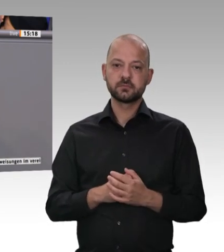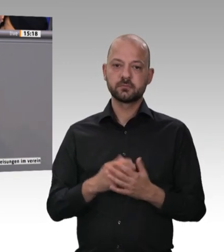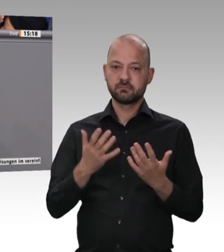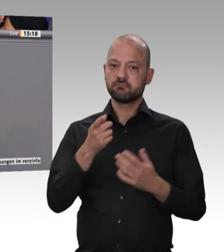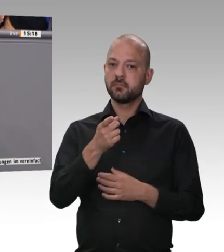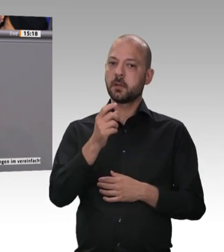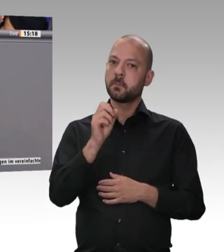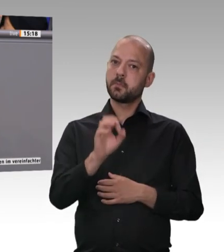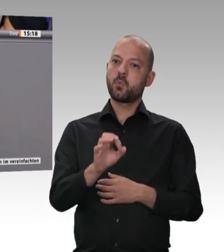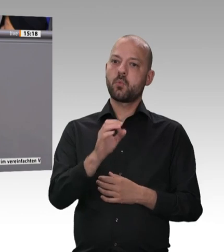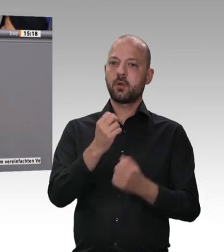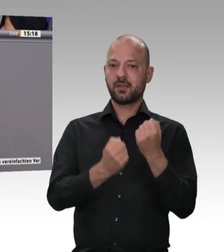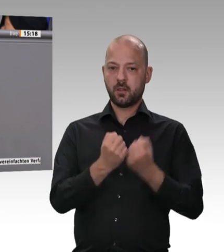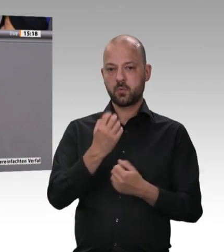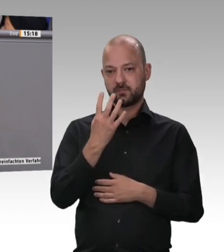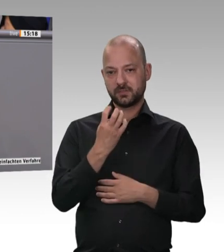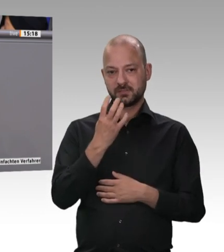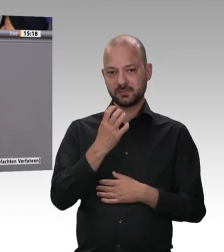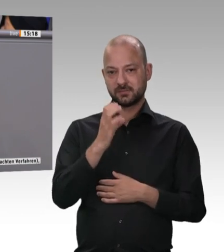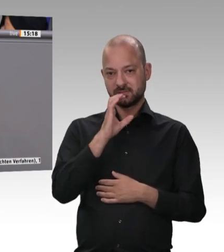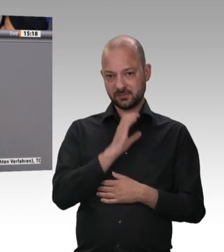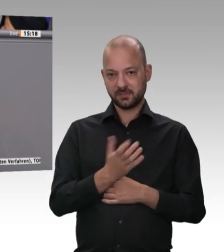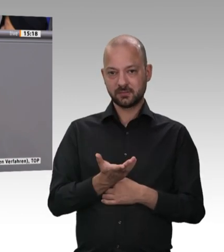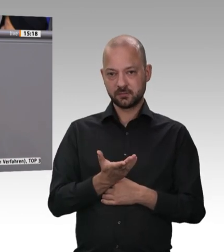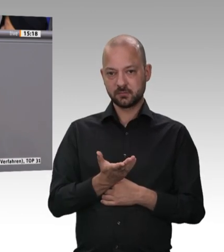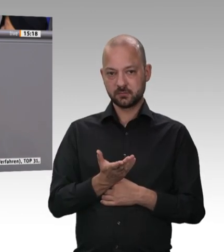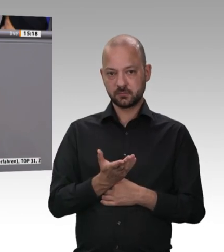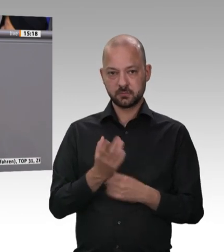Bundeslandwirtschaftsministerin Julia Klöckner, die auch dieser Debatte beiwohnt, das